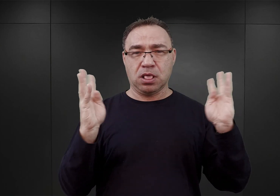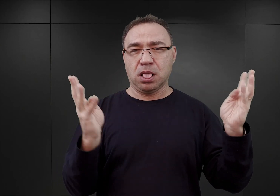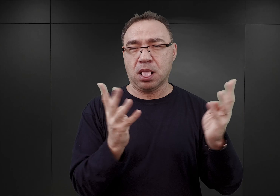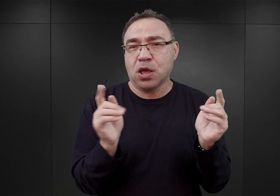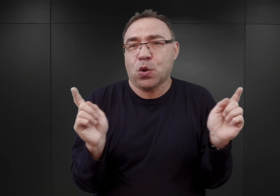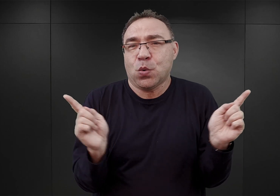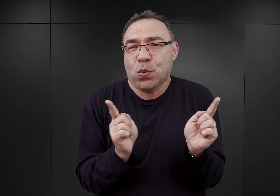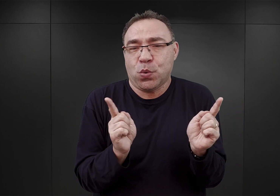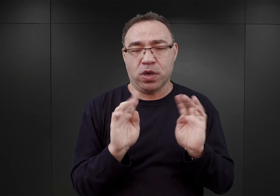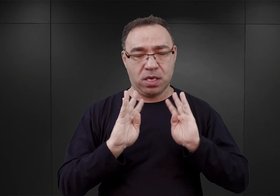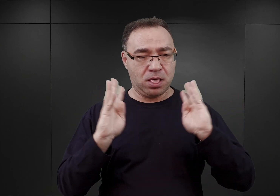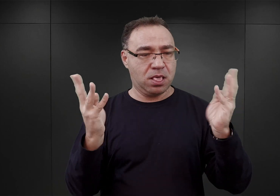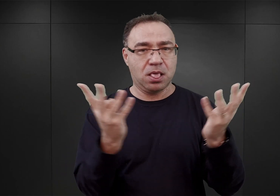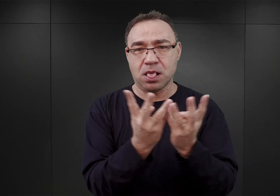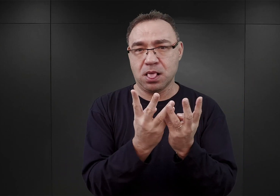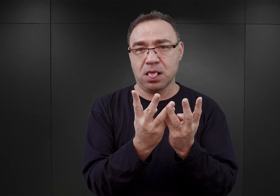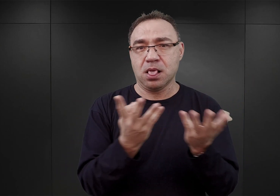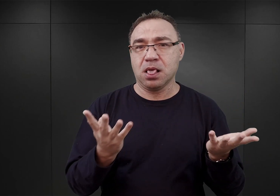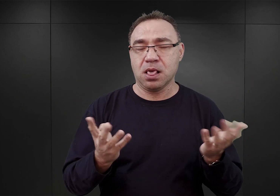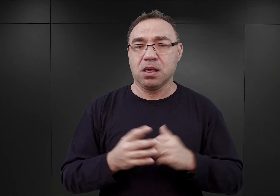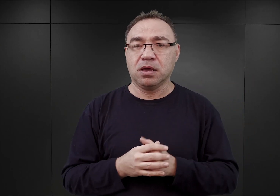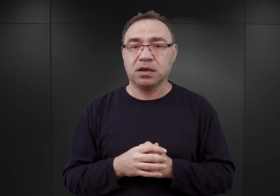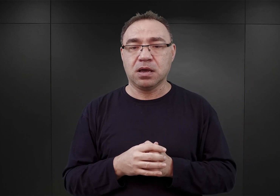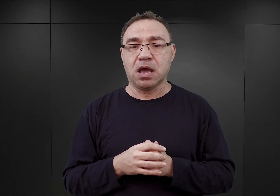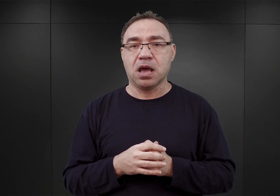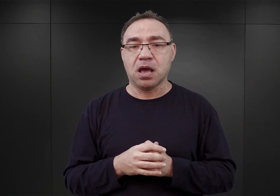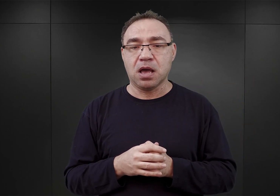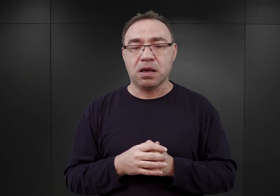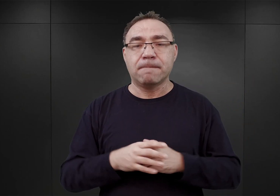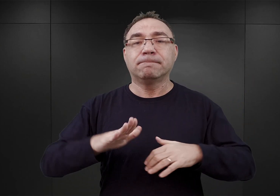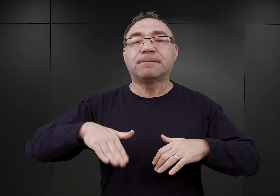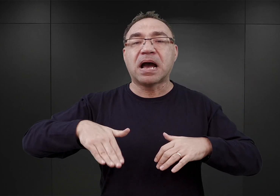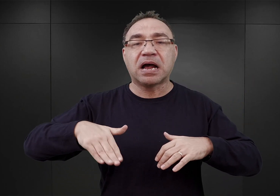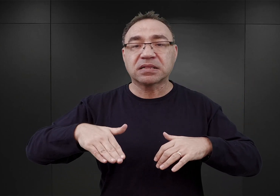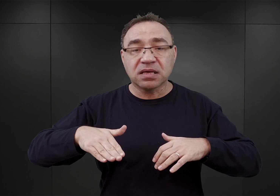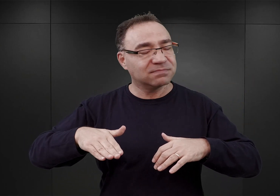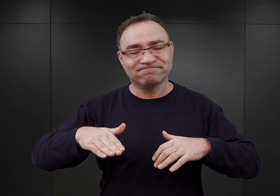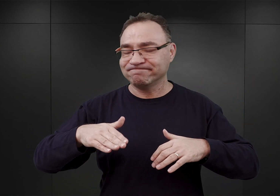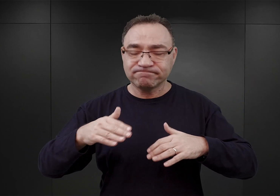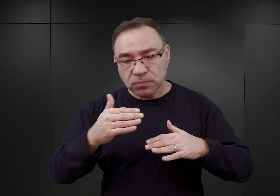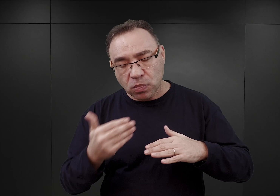i te, które do tej pory były parterowe, wznieść nad nimi dodatkowe piętra.